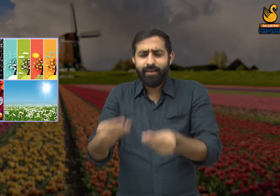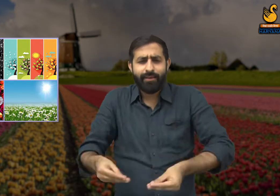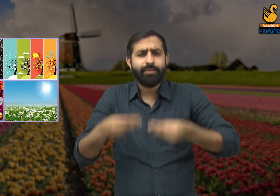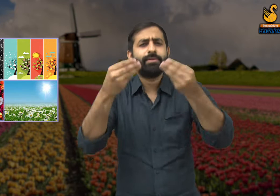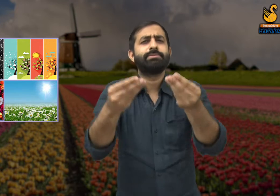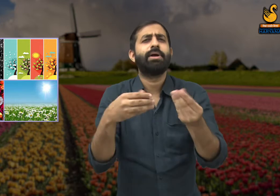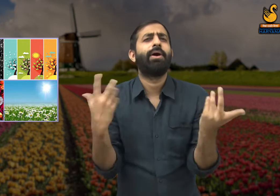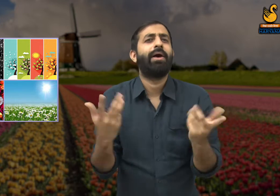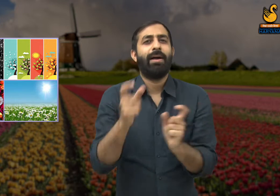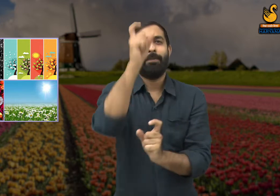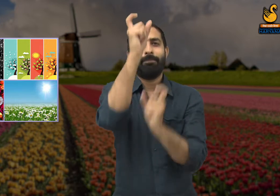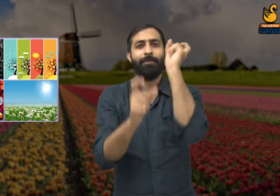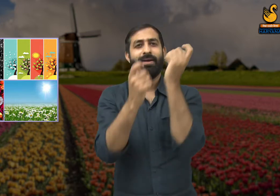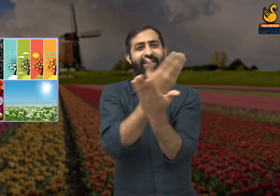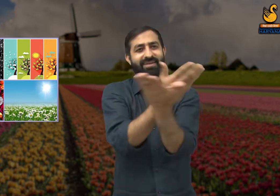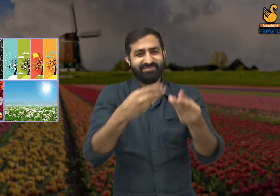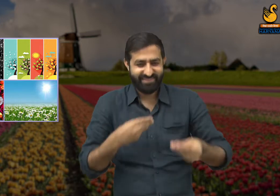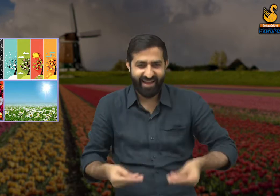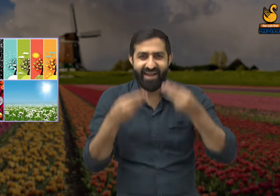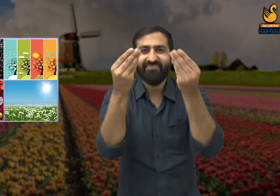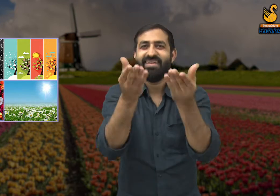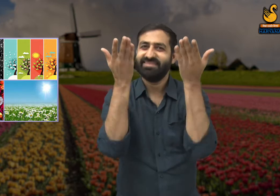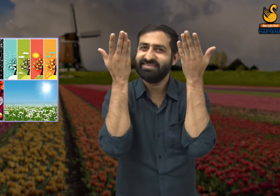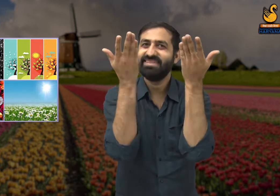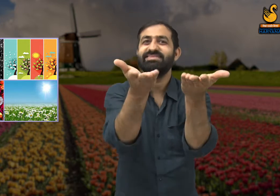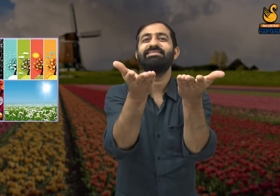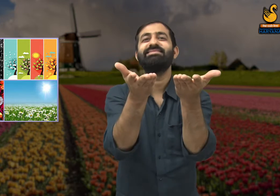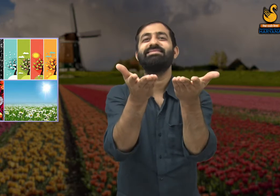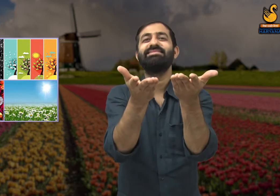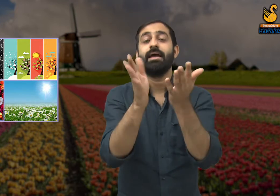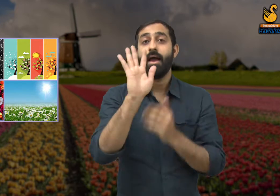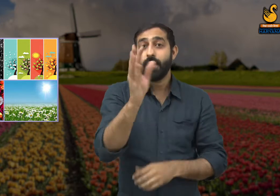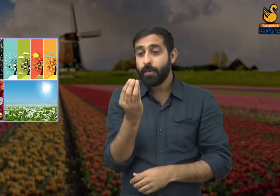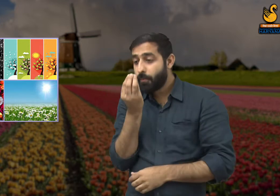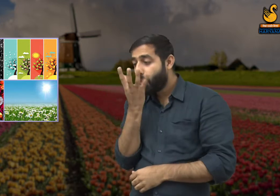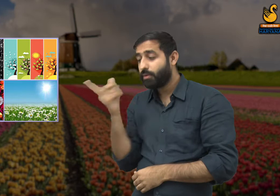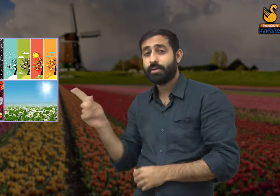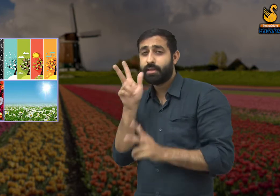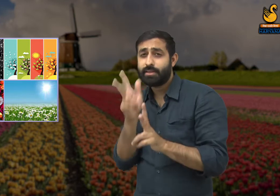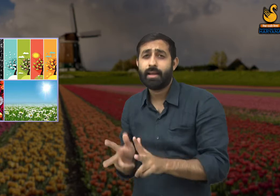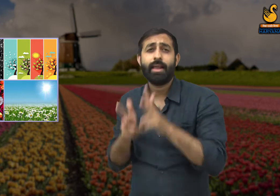तब जाकर इस प्रकृति में चारों ओर सुंदरता फैली हुई है फूल कवि से कहता है